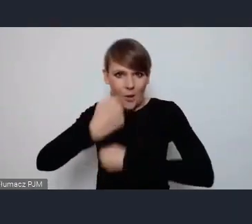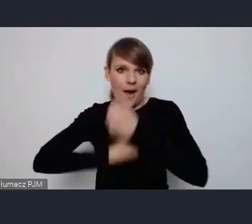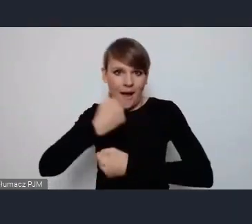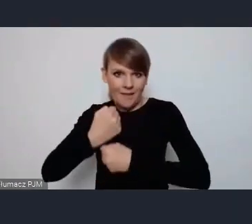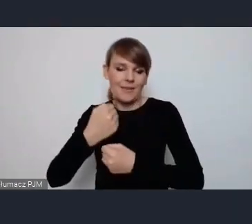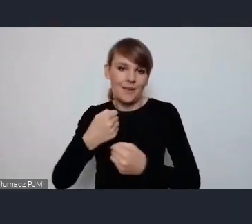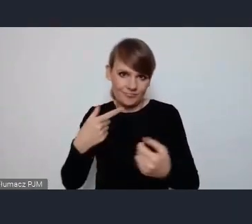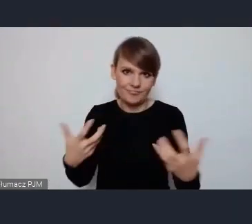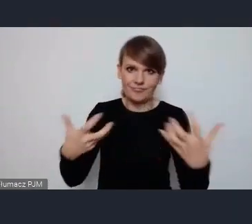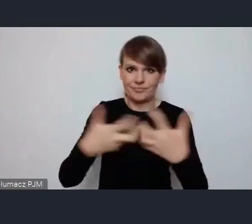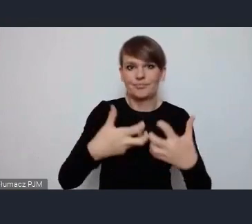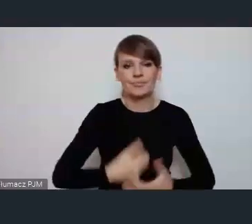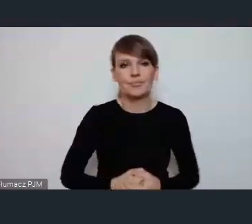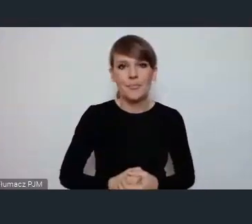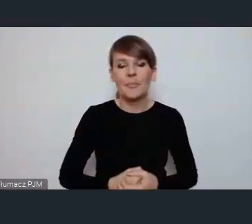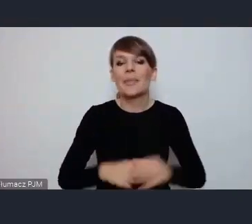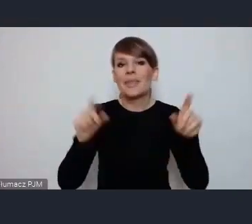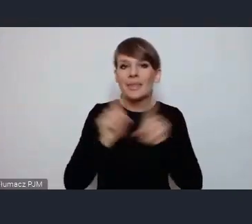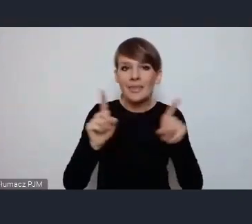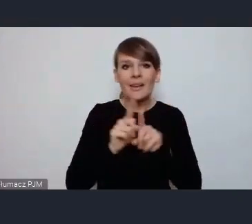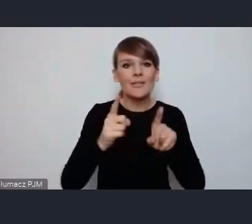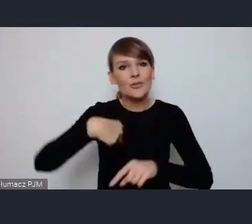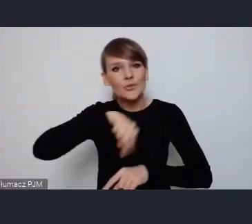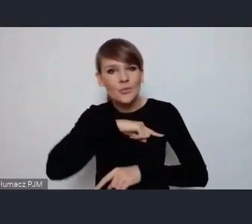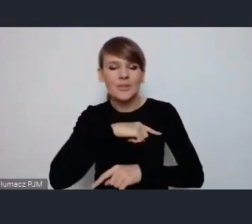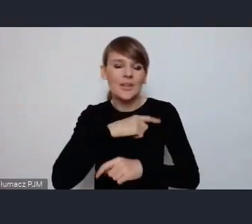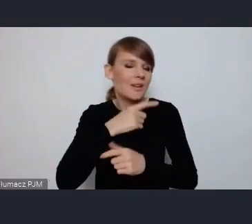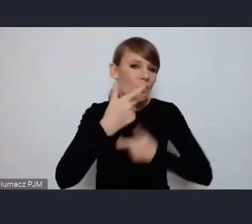Oczywiście angażujemy się na wszystkich możliwych polach żebyśmy mieli też